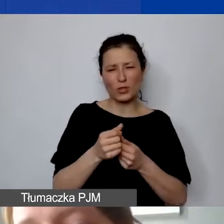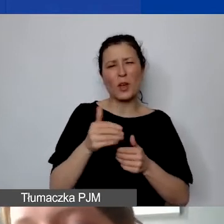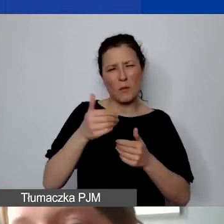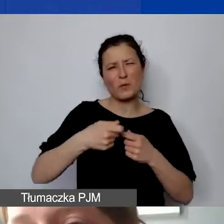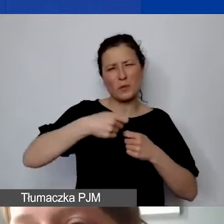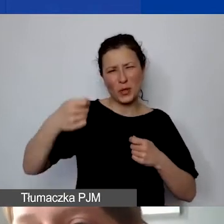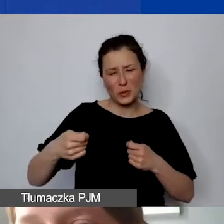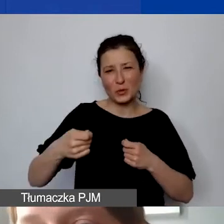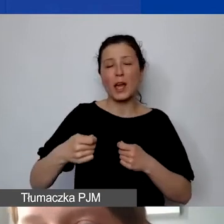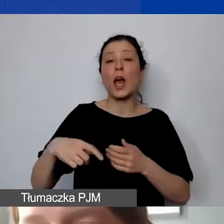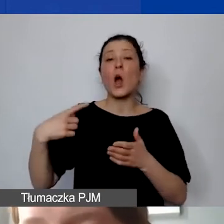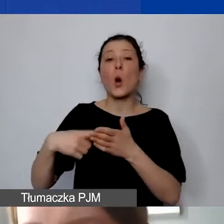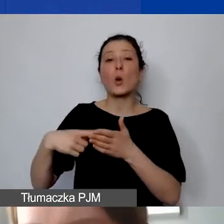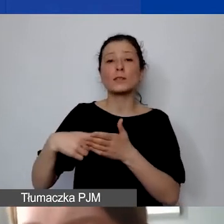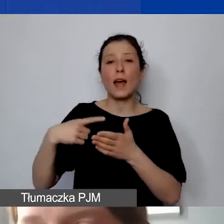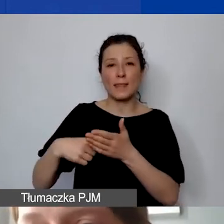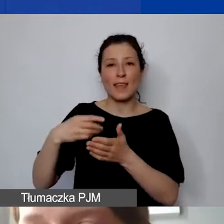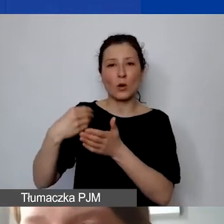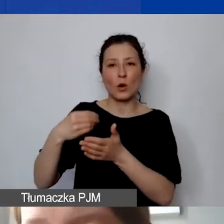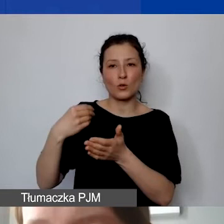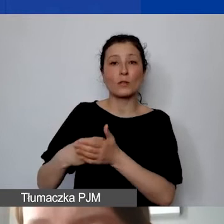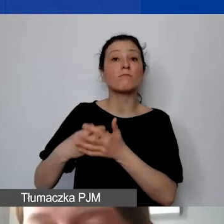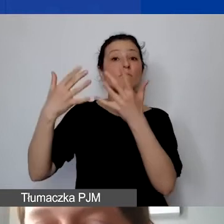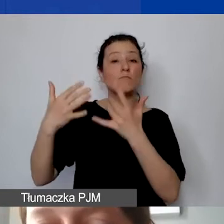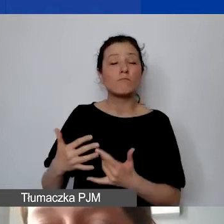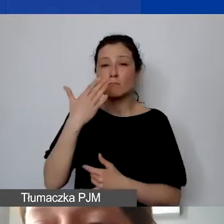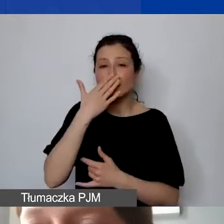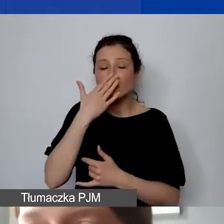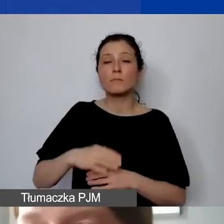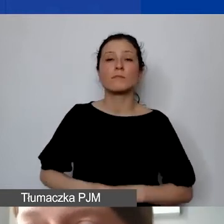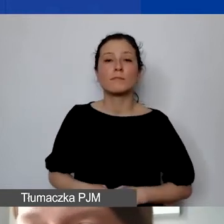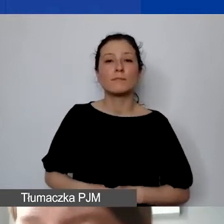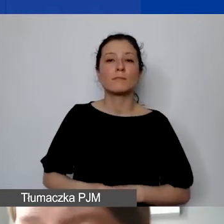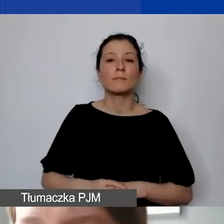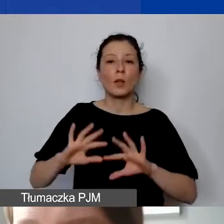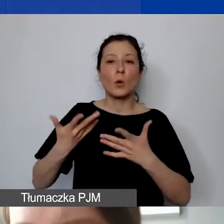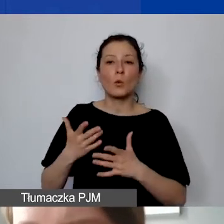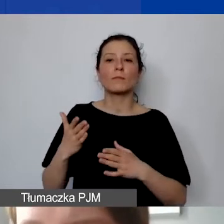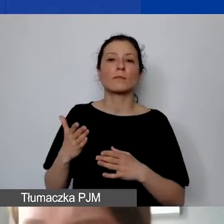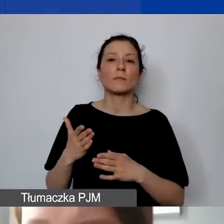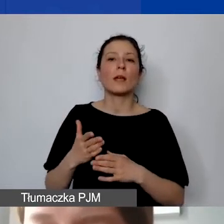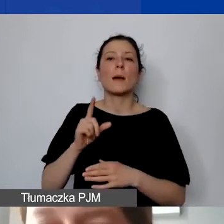ostatnie koszty są rozliczane w formie prefinansowania przez grantobiorców.